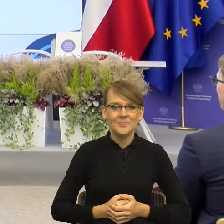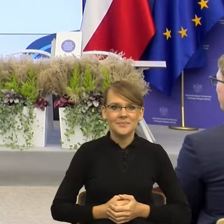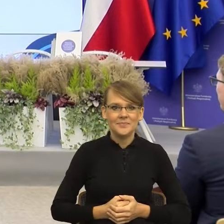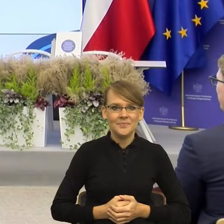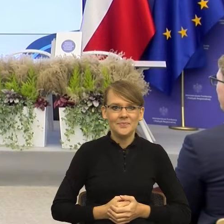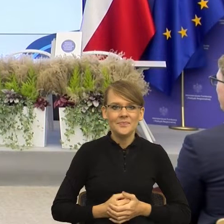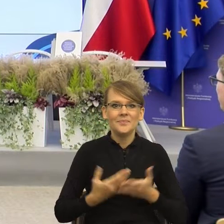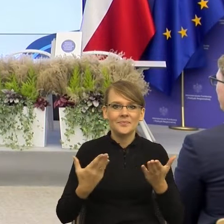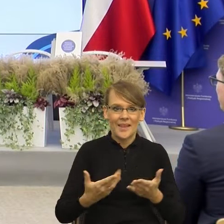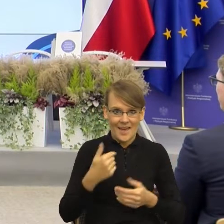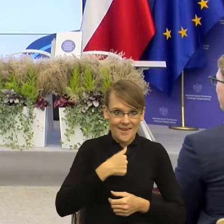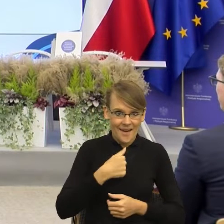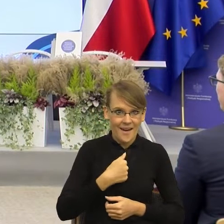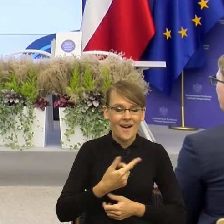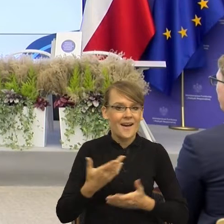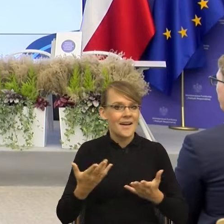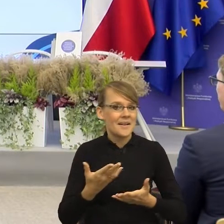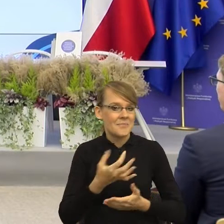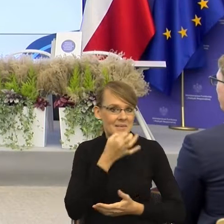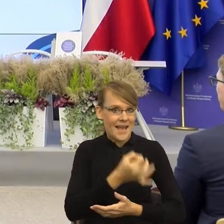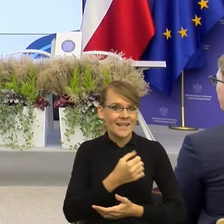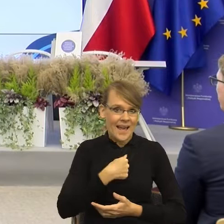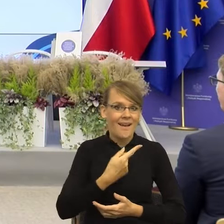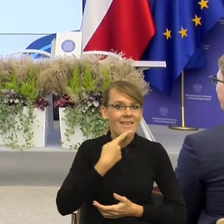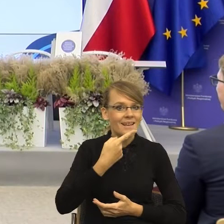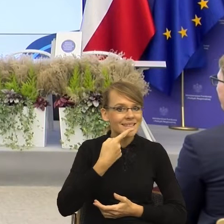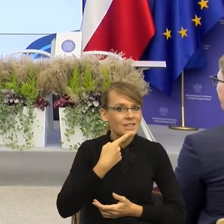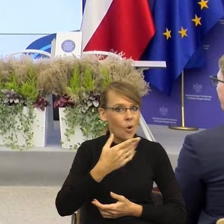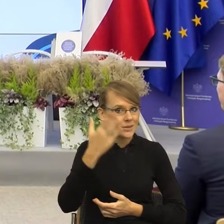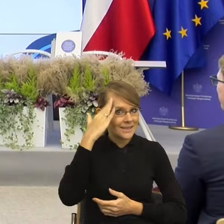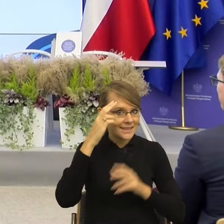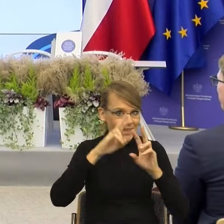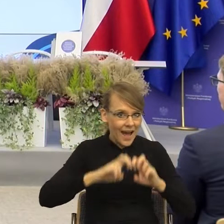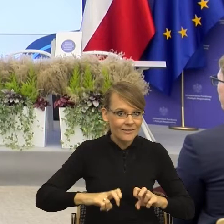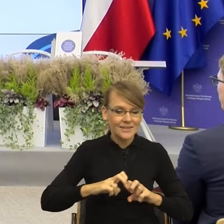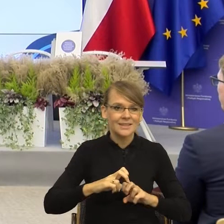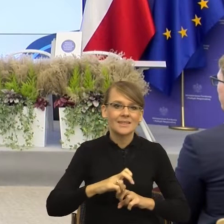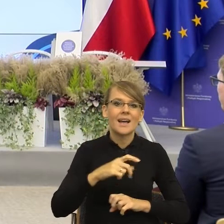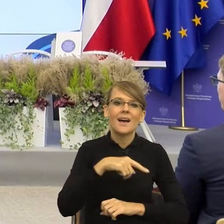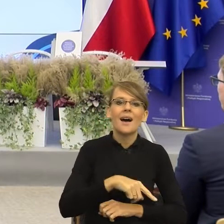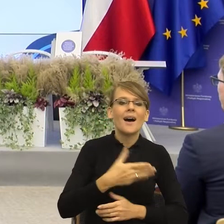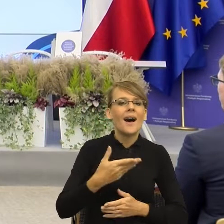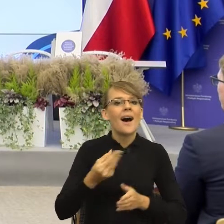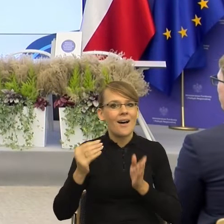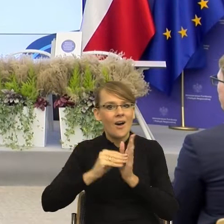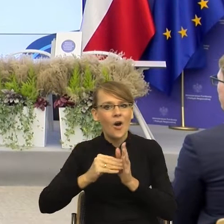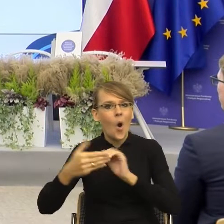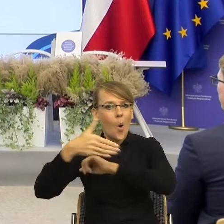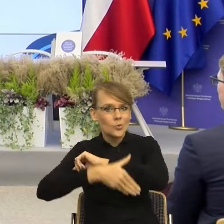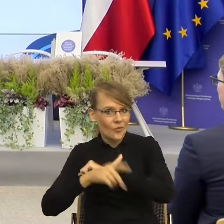czy językoznawczynią, bo te feminatywy to jest jeden z problemów, o których będę mówiła. Ale zacznę od takiej refleksji,